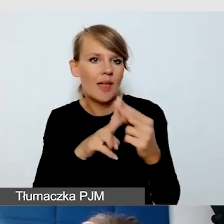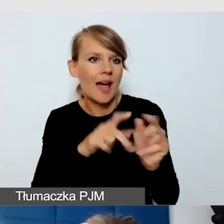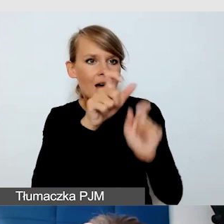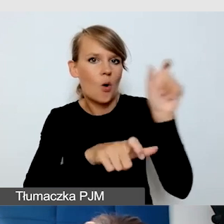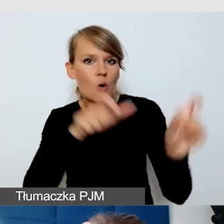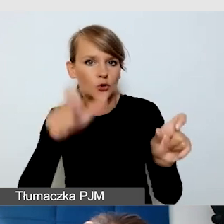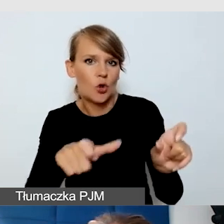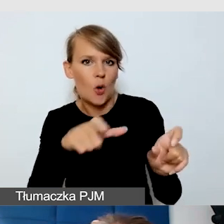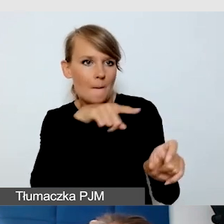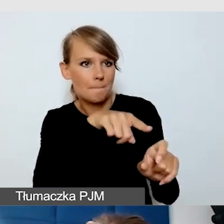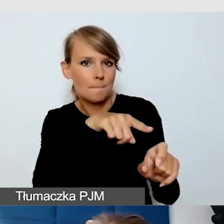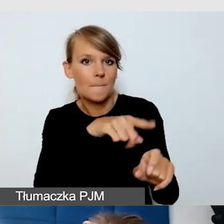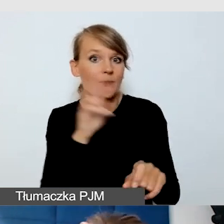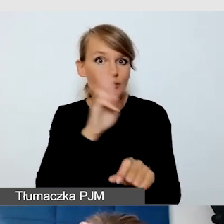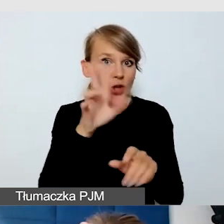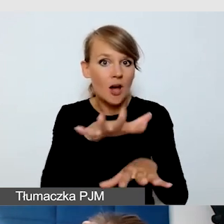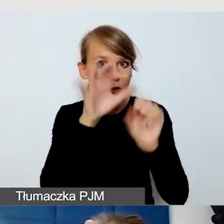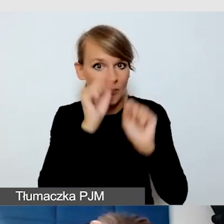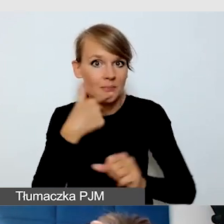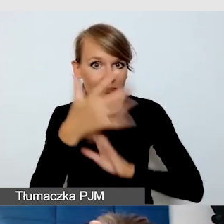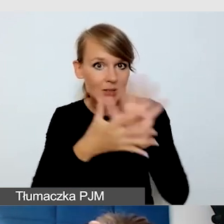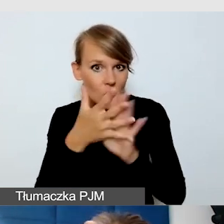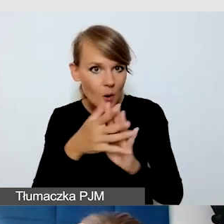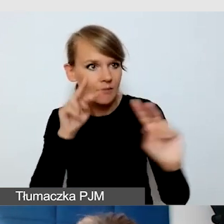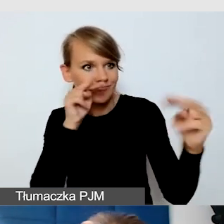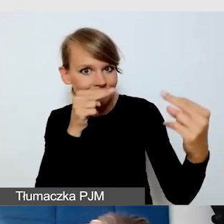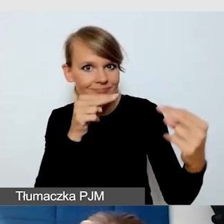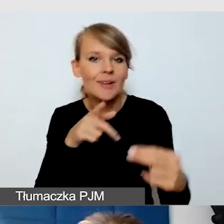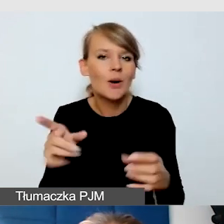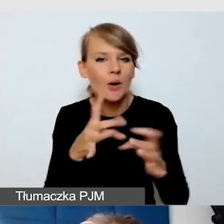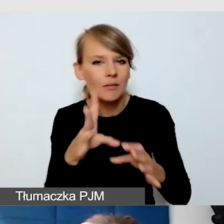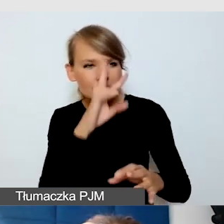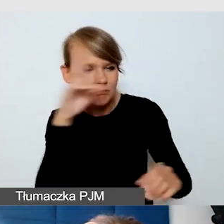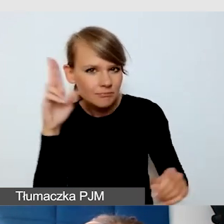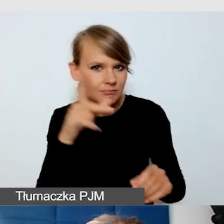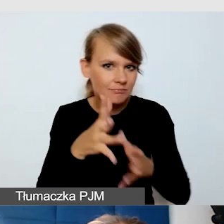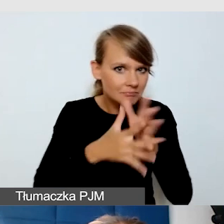Na bieżąco mogą się komunikować, czy dobrze zamigali, czy może inaczej.